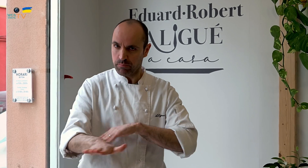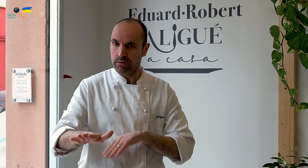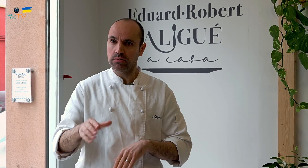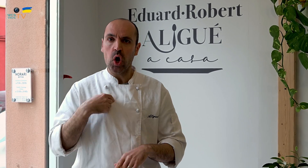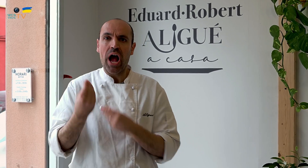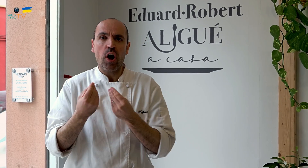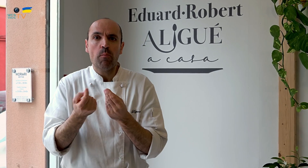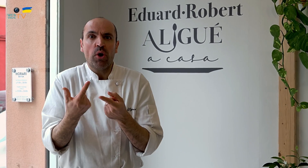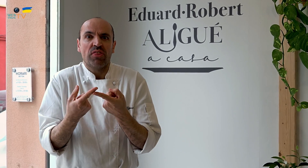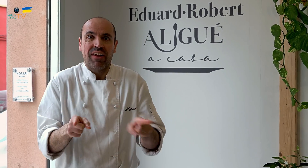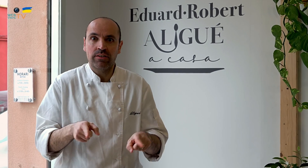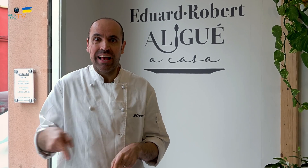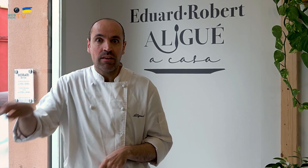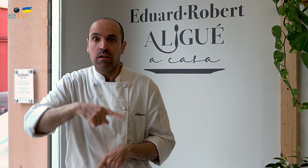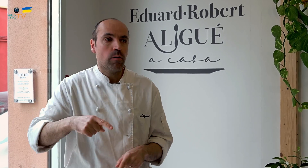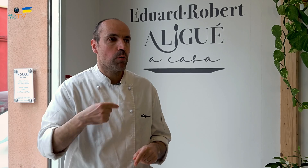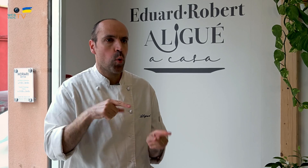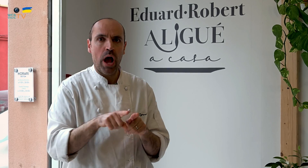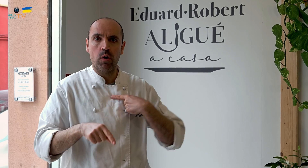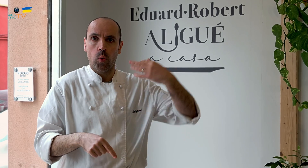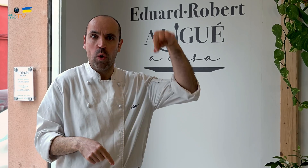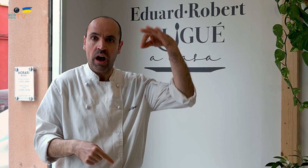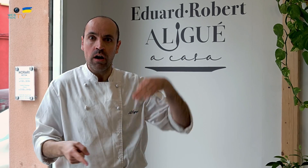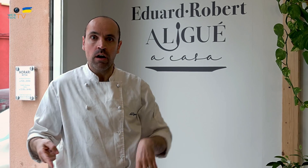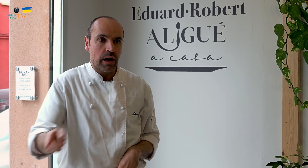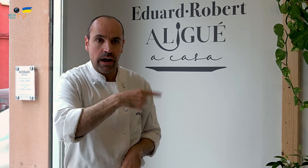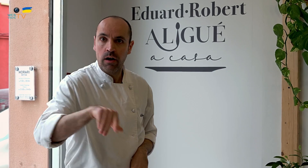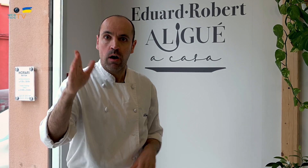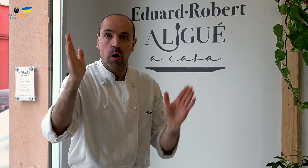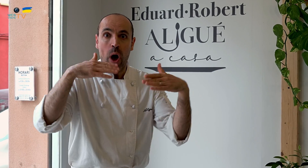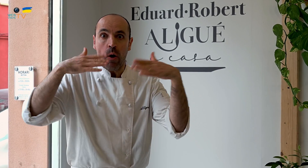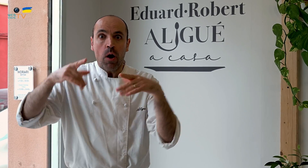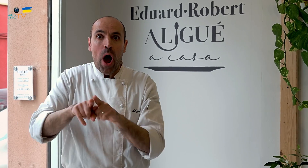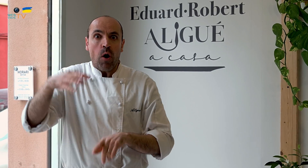Por eso, nosotros lo hacemos diferente, único. No hay otros iguales.